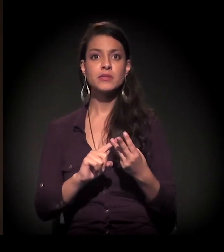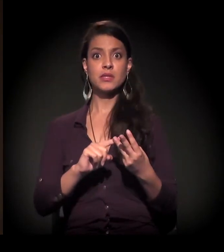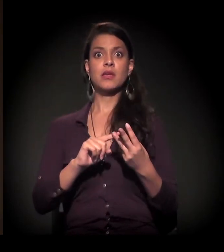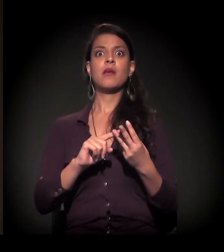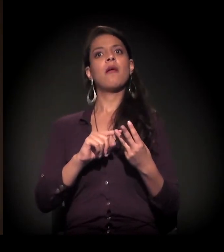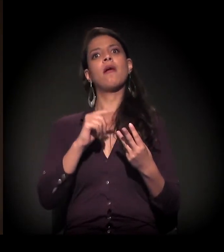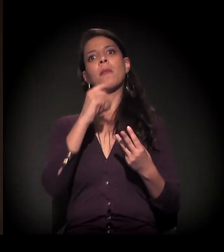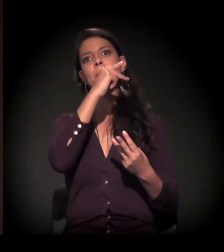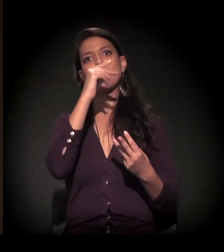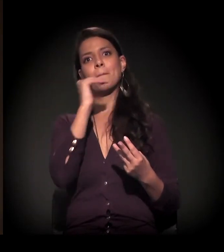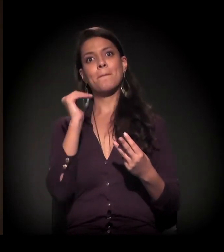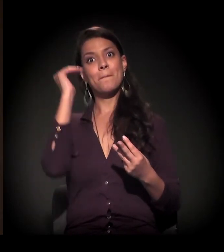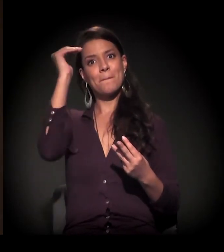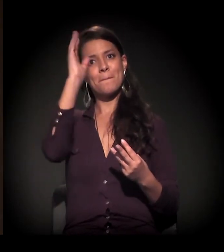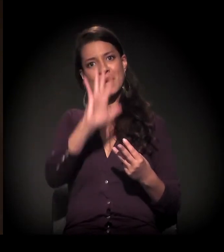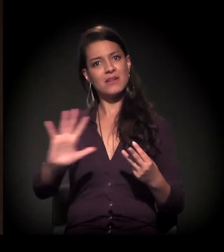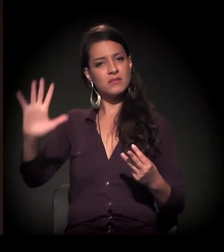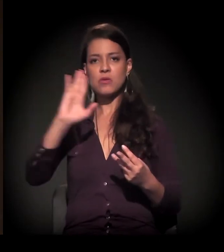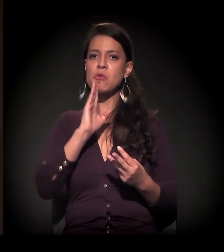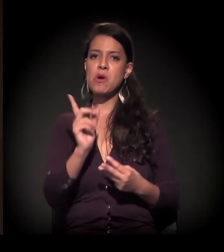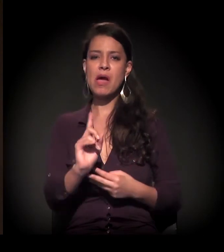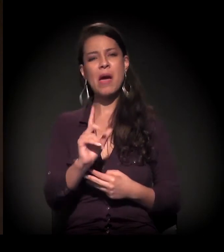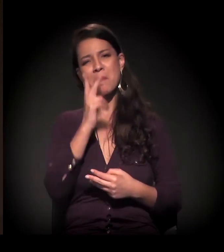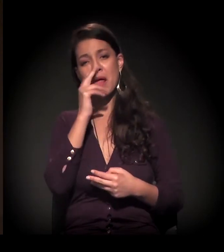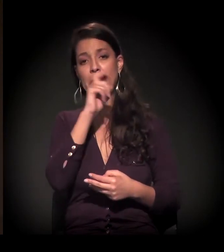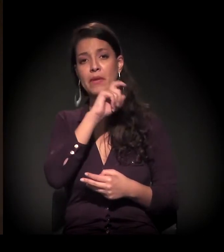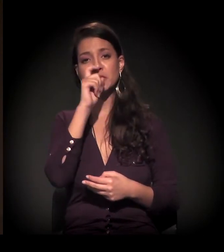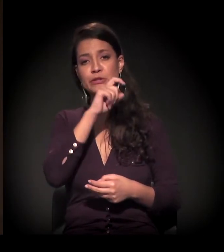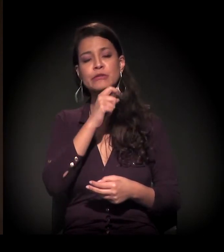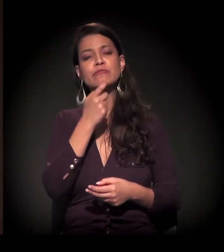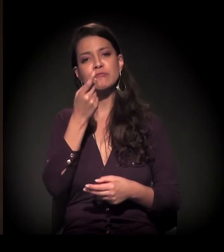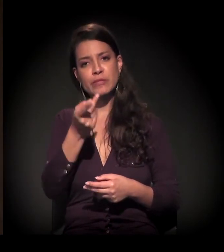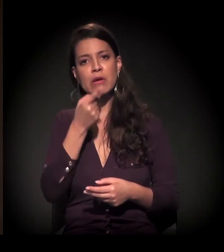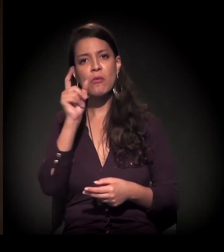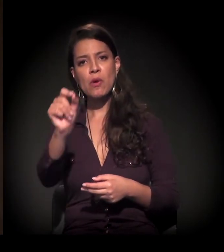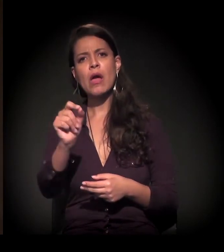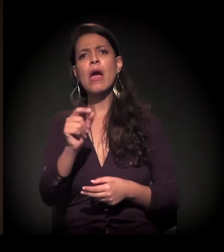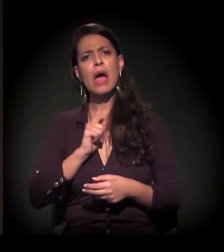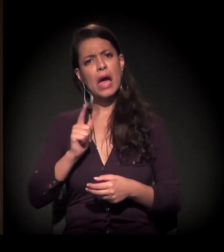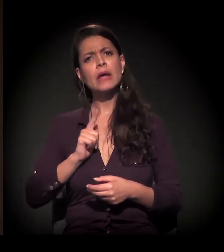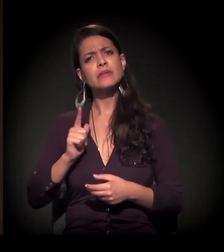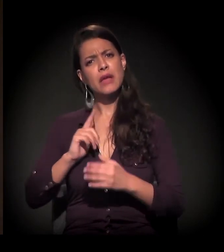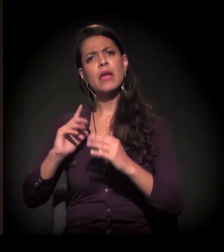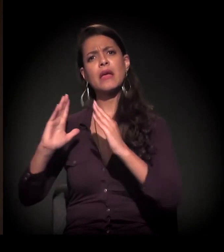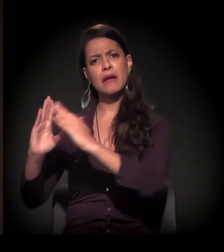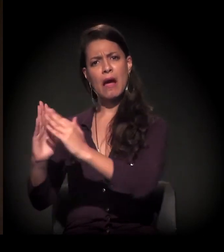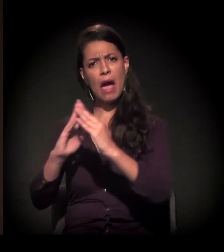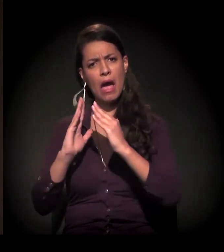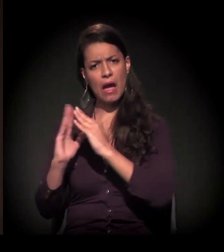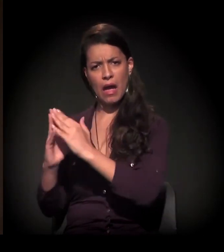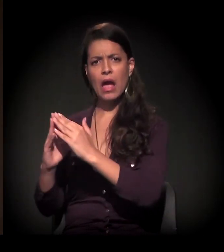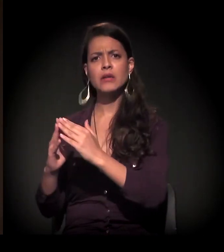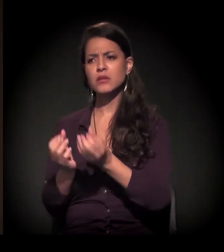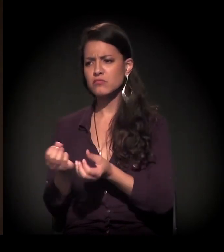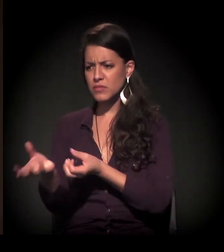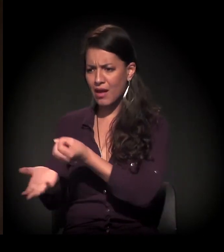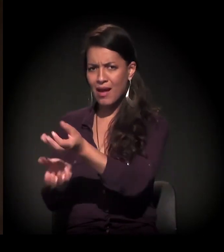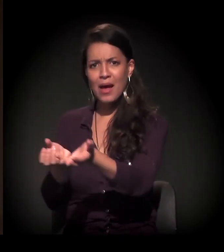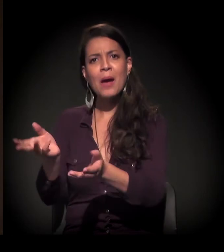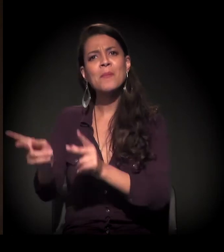Falam uma coisa e mentem claramente, abertamente, falam que fazem tantas unidades habitacionais e é muito menos do que fazem.